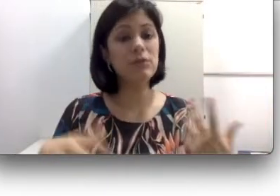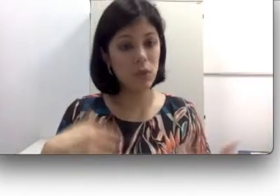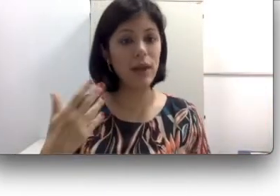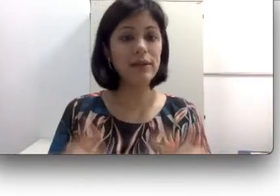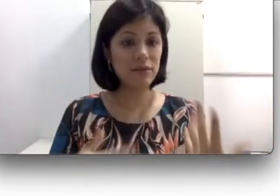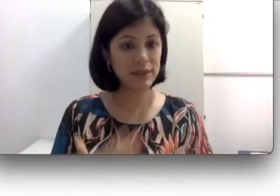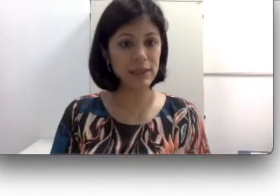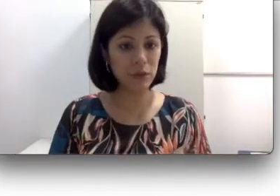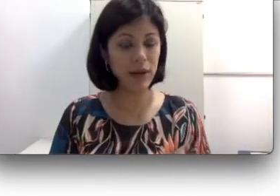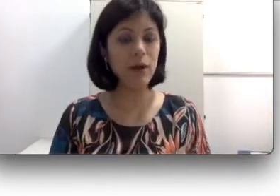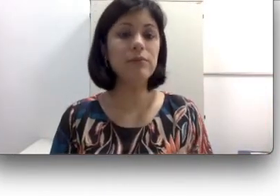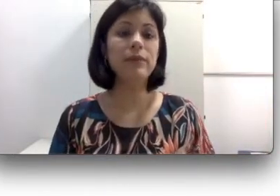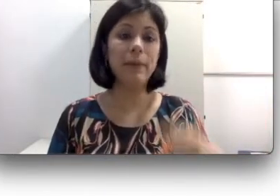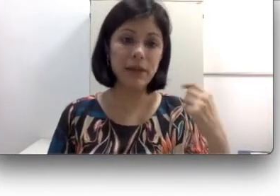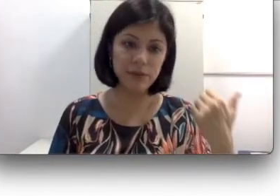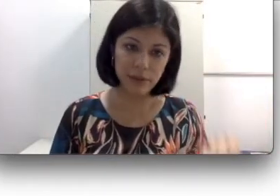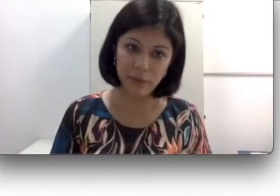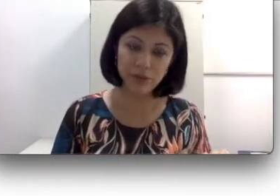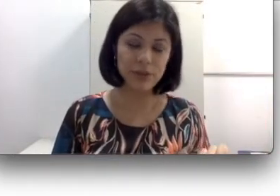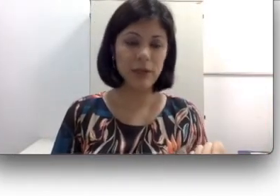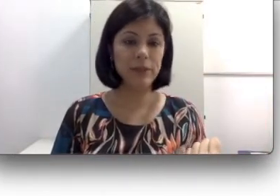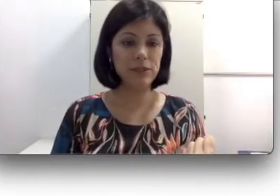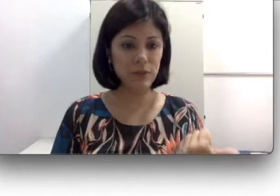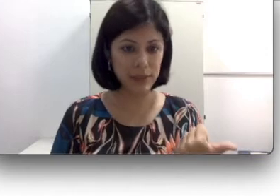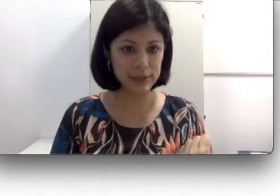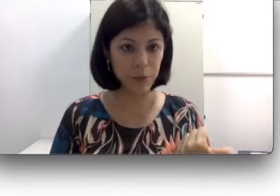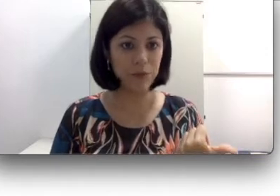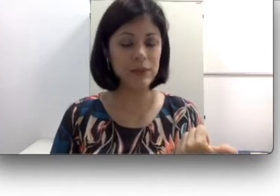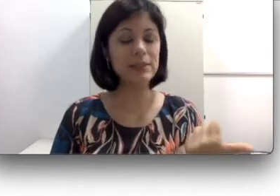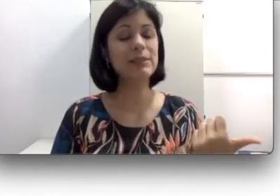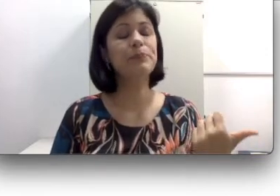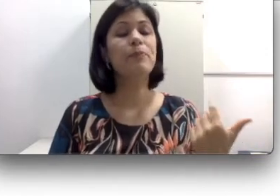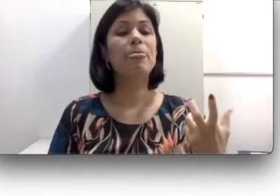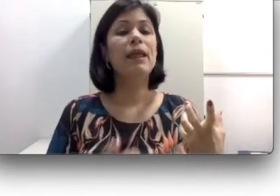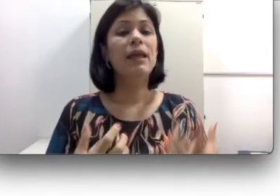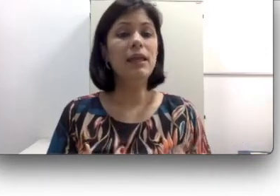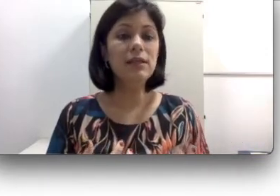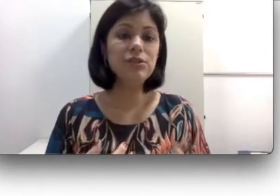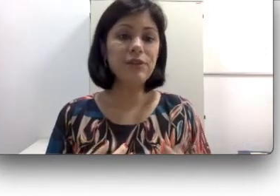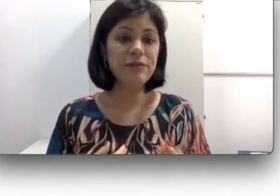com ela através da língua oral. Majoritariamente as famílias são ouvintes e isso vai fazer